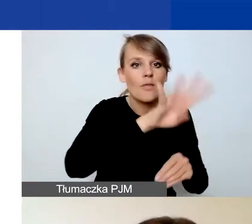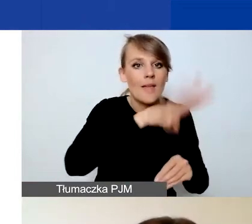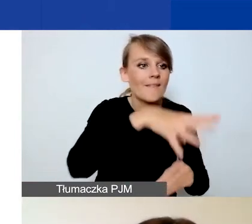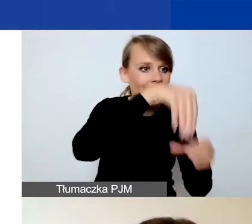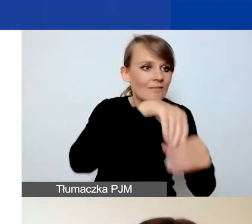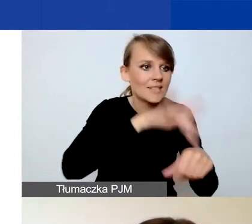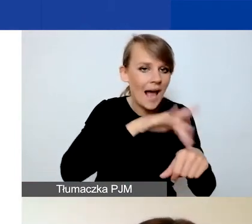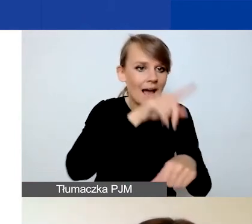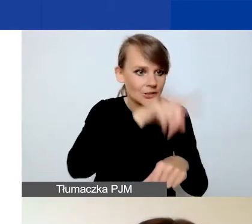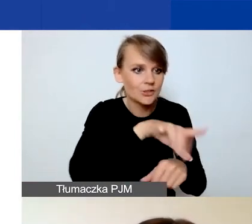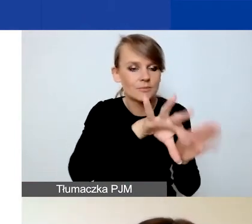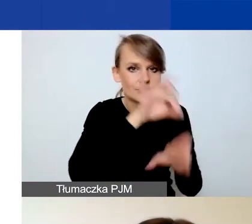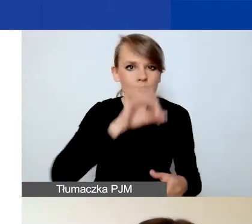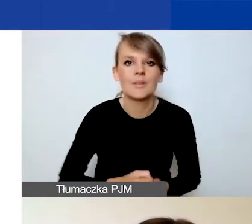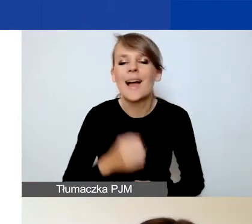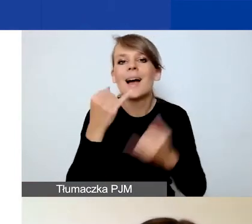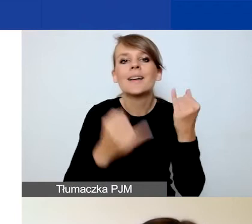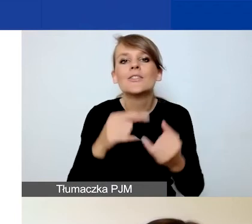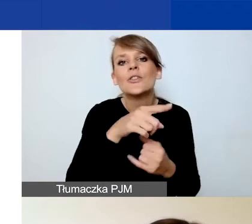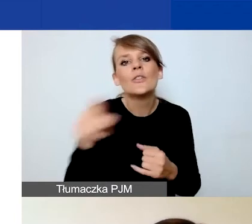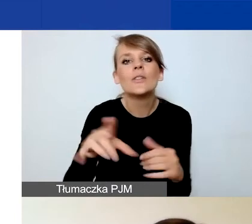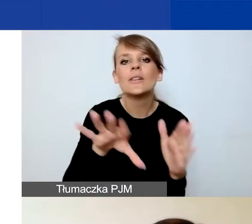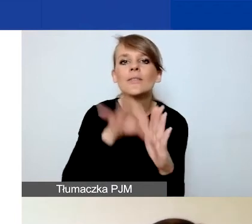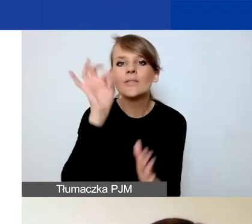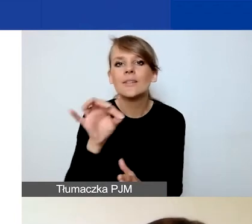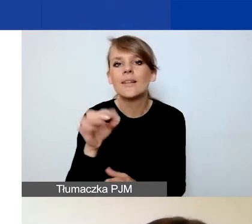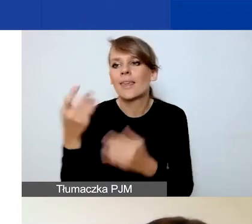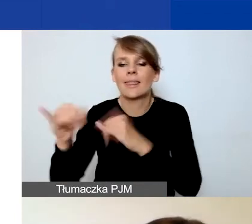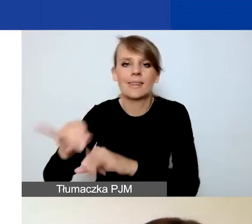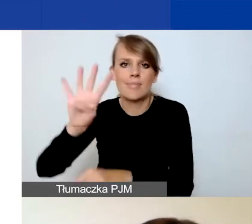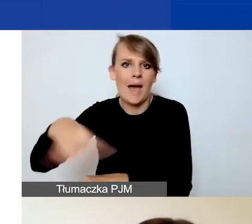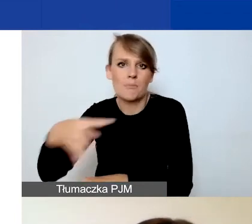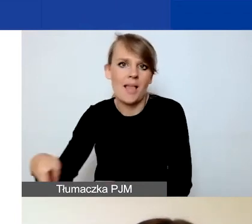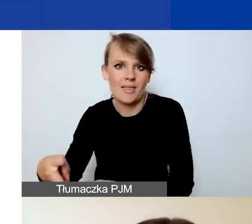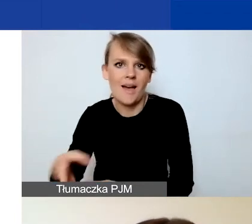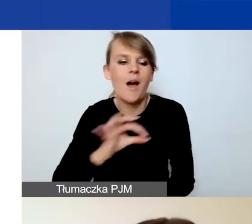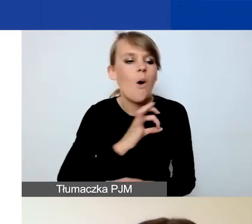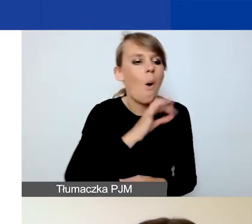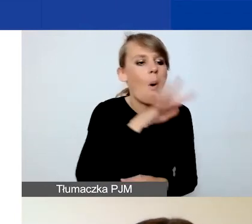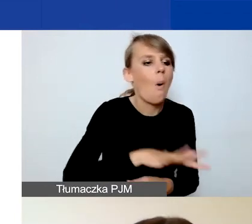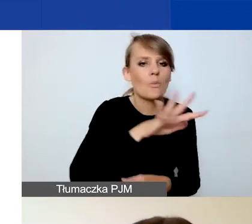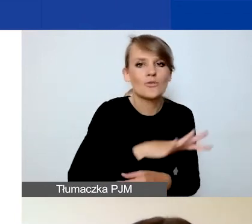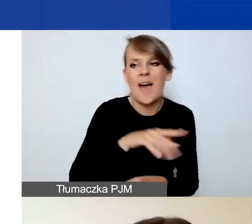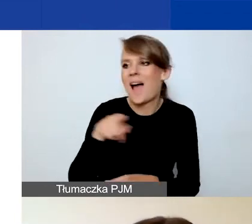Jeżeli wybierzecie wskaźnik nie z tej tabeli, to wówczas nie spełniacie tego wymogu